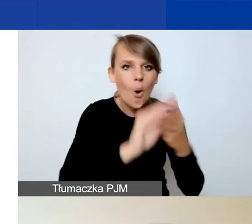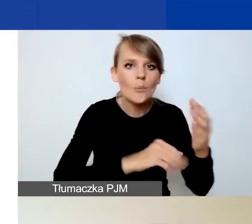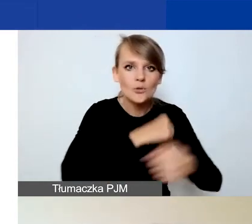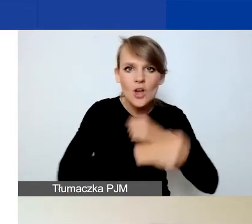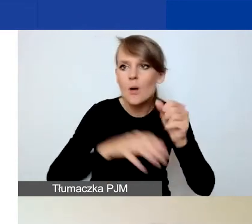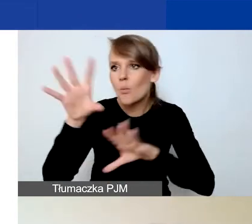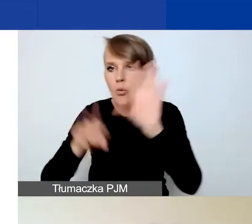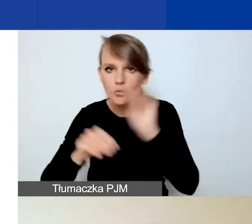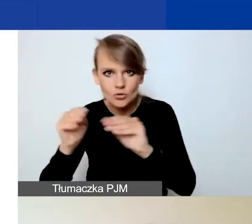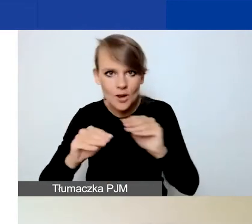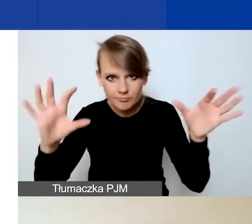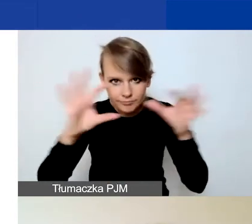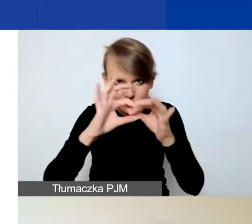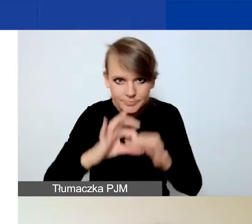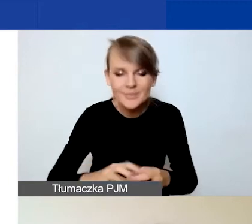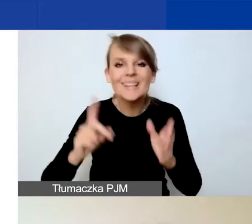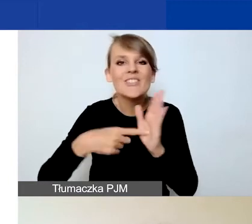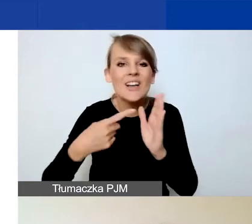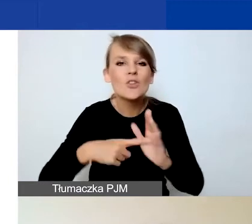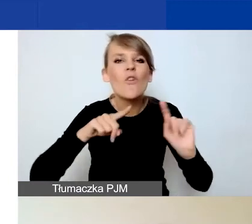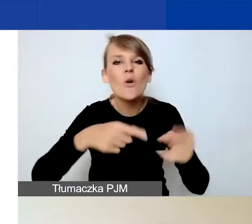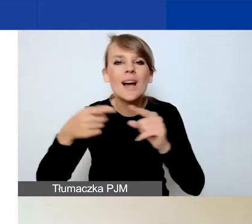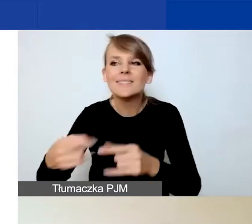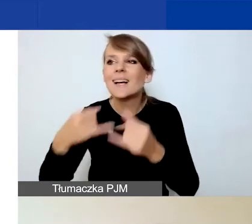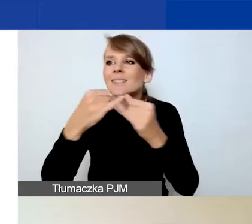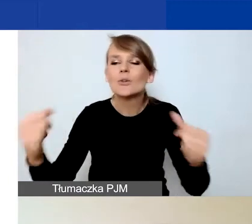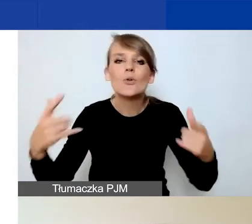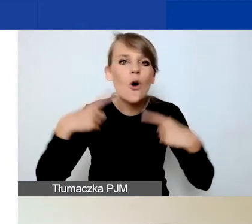Często w organizacjach różne osoby zajmują się tymi elementami